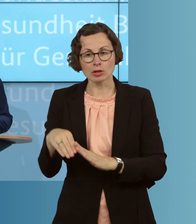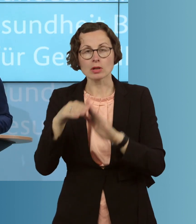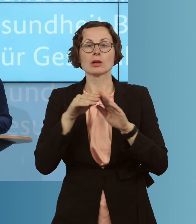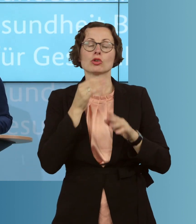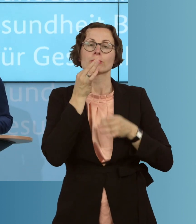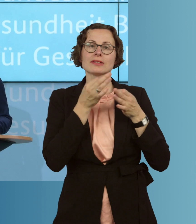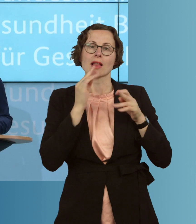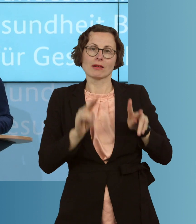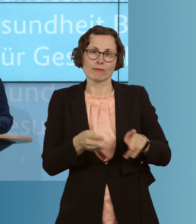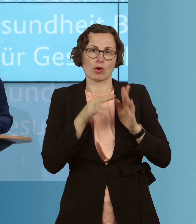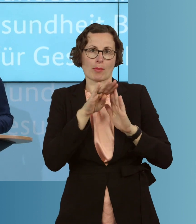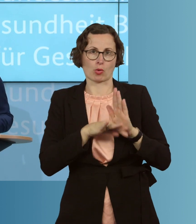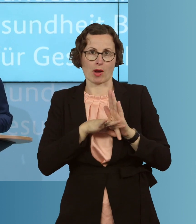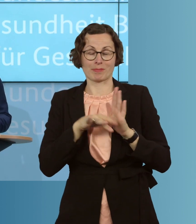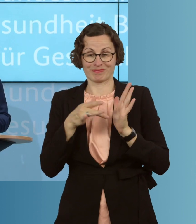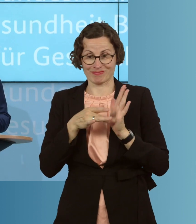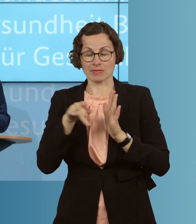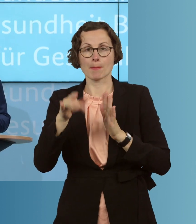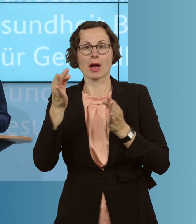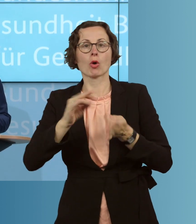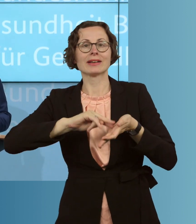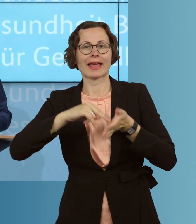vor Ort, für die technische Auf- und Ausrüstung mit einem Gesamtvolumen